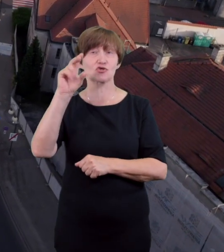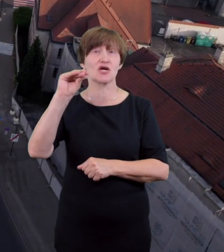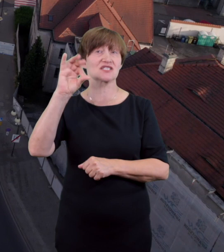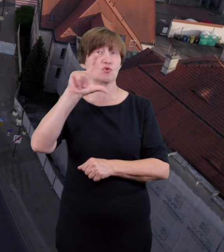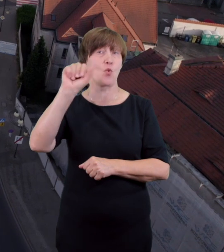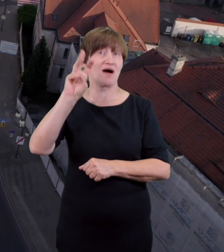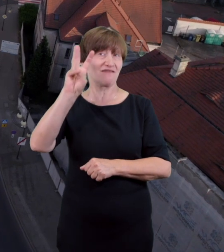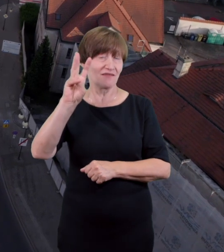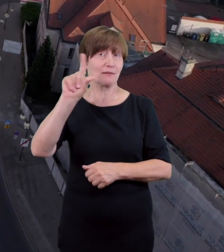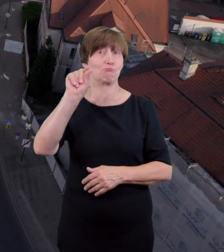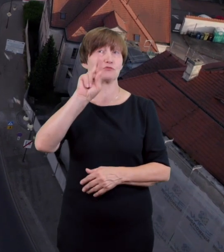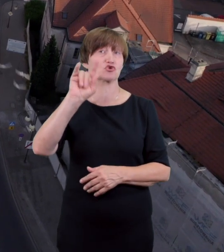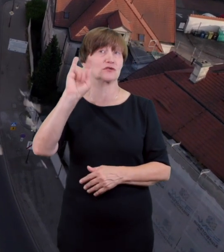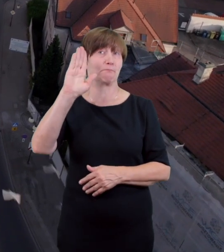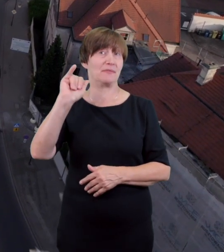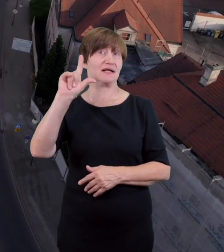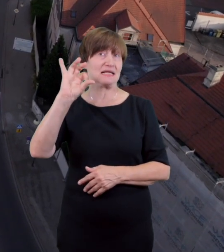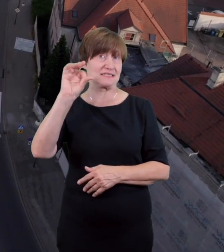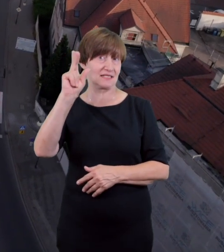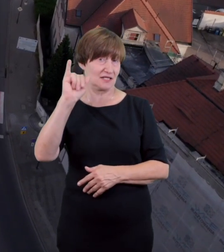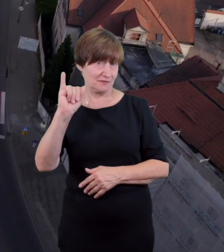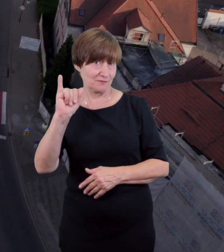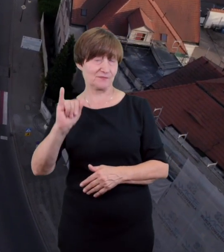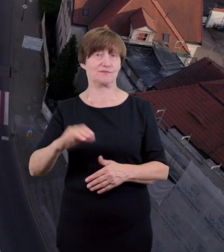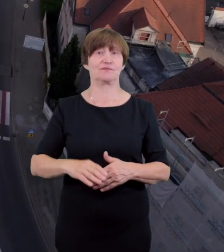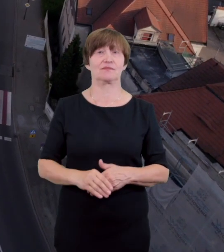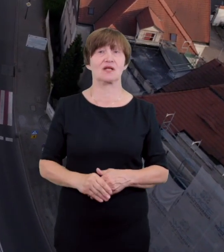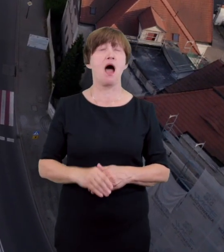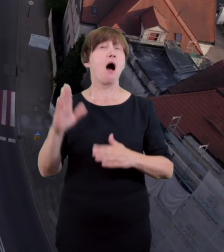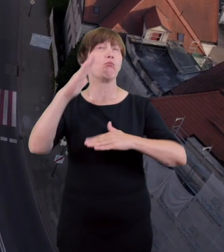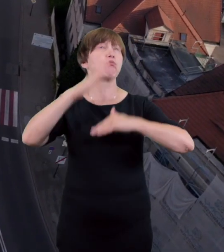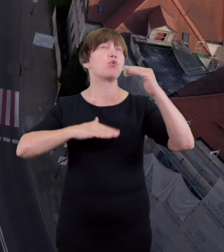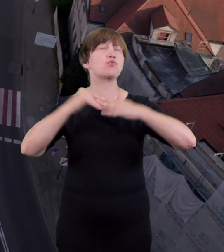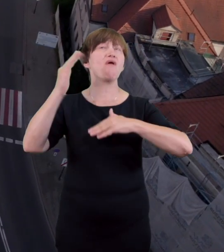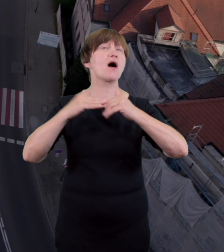którego projekt został ukończony w 1936 roku